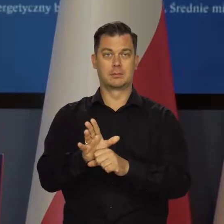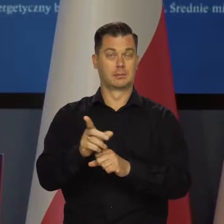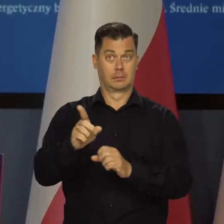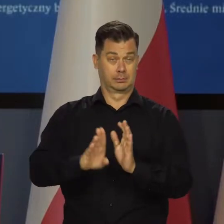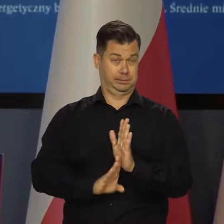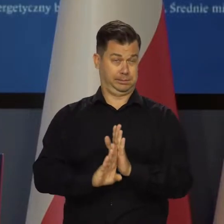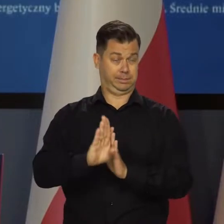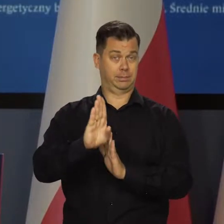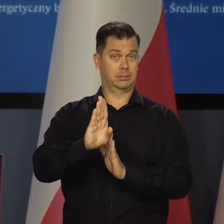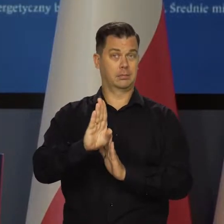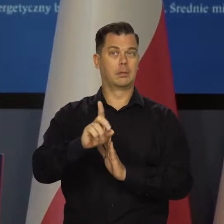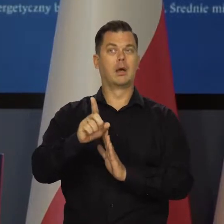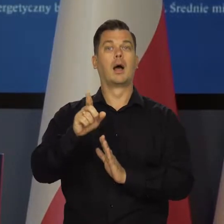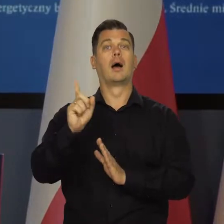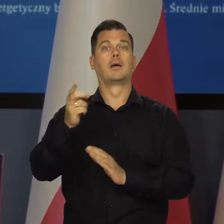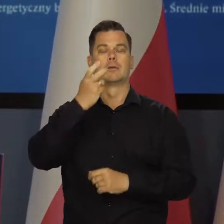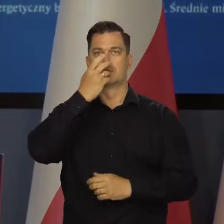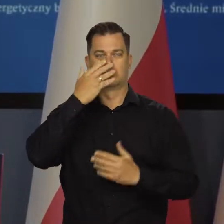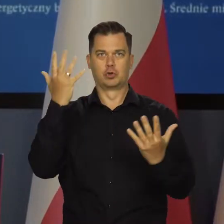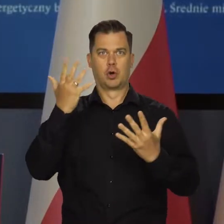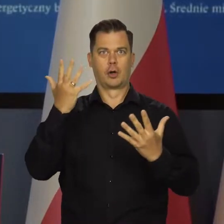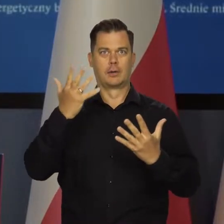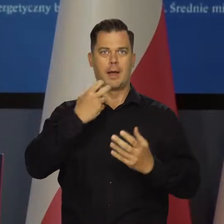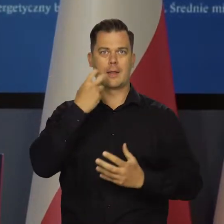a później szoków energetycznych. To jest bardzo proste.